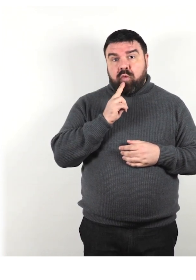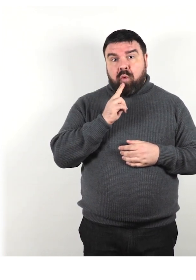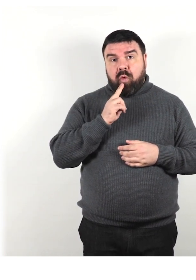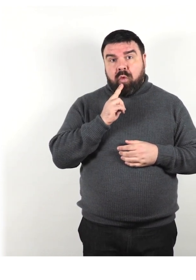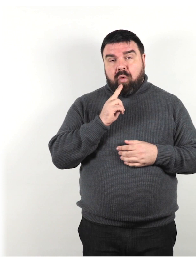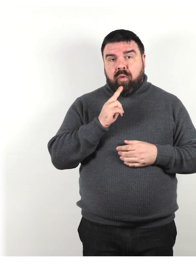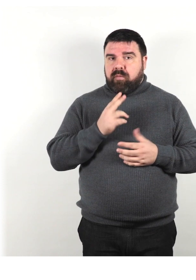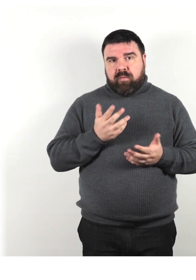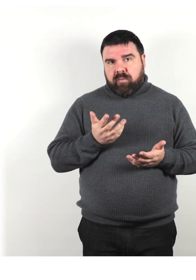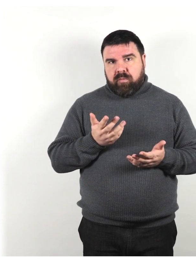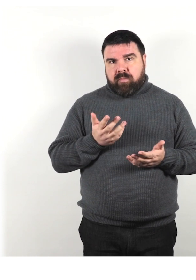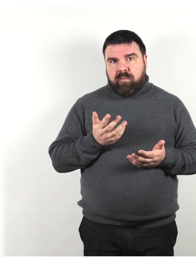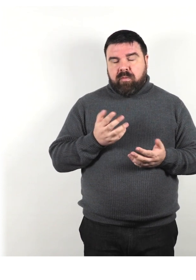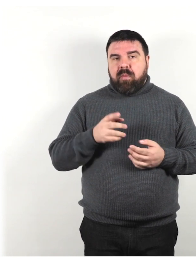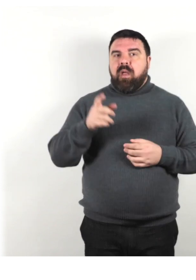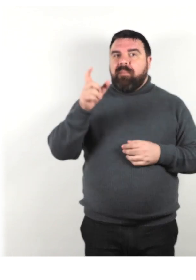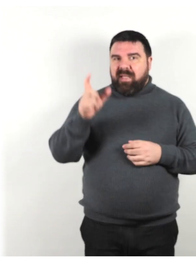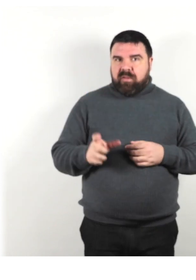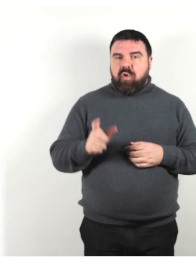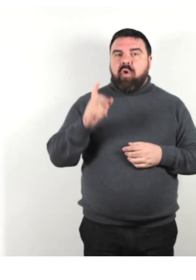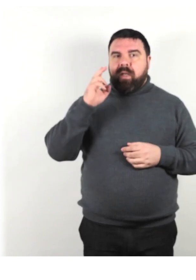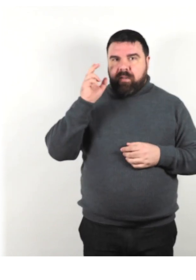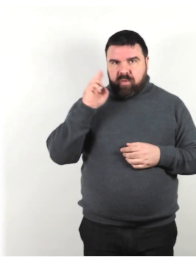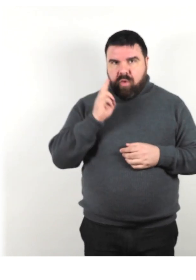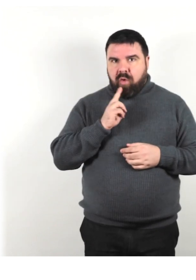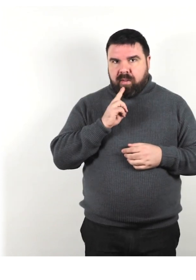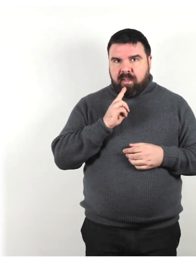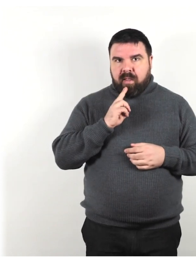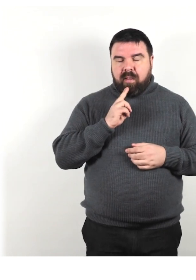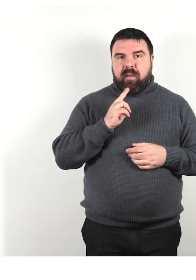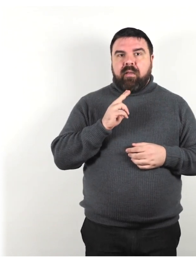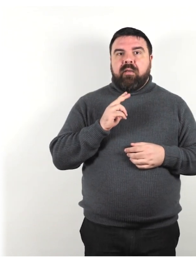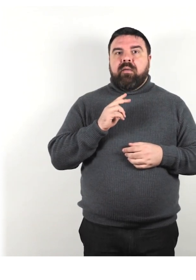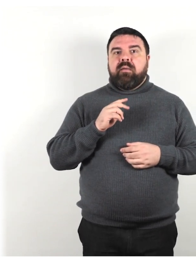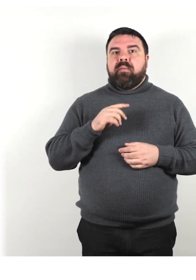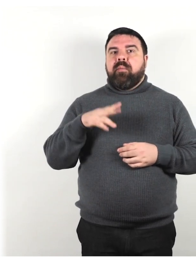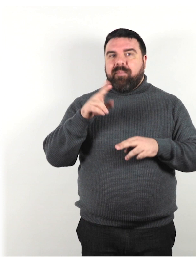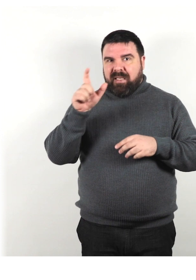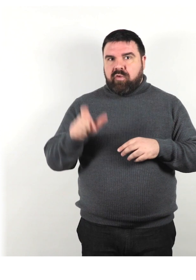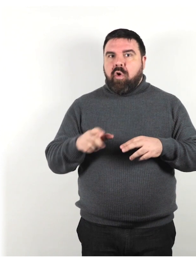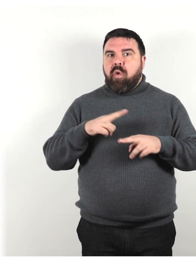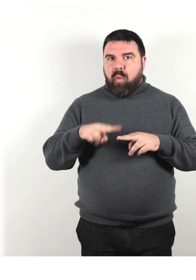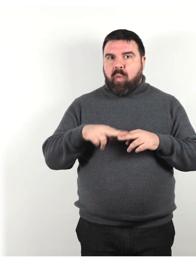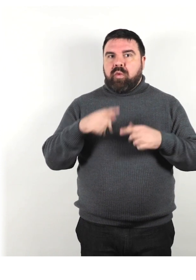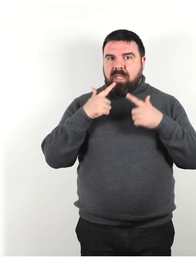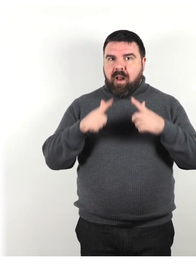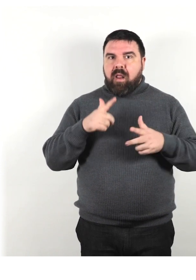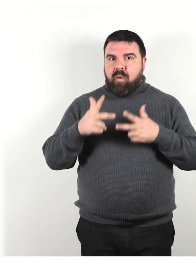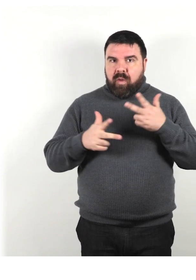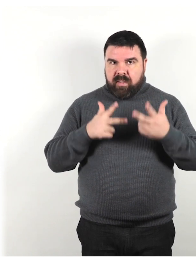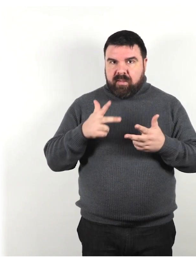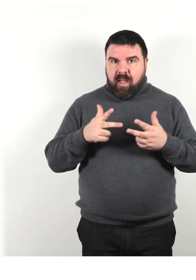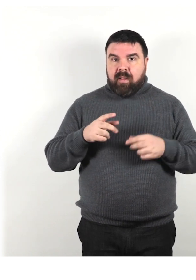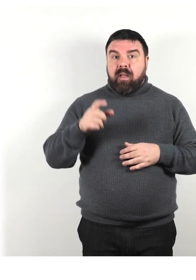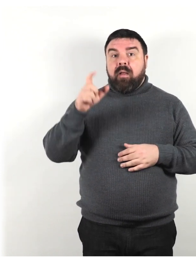ma preferisci persone sorde persona, che utilizza la lingua dei segni una persona con perdita dell'udito profonda ,